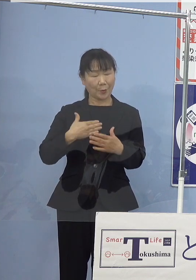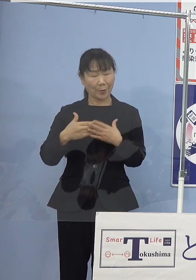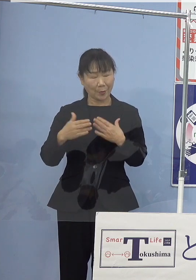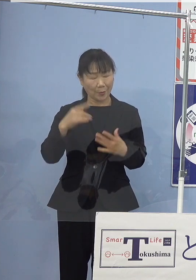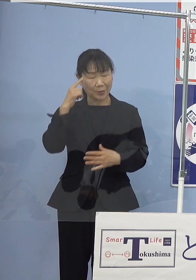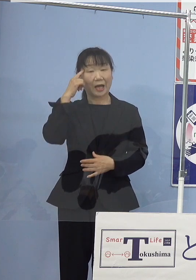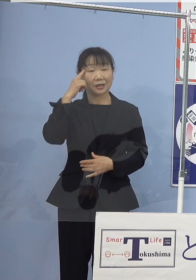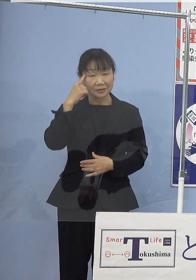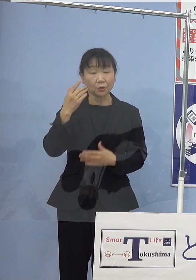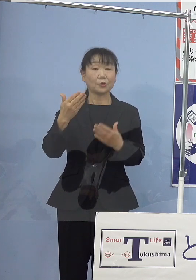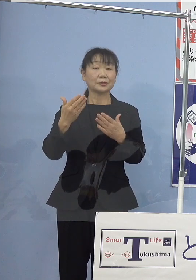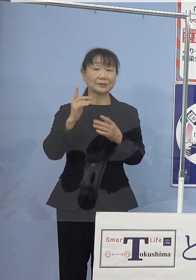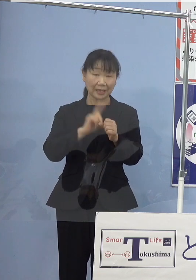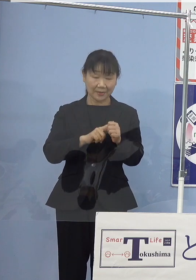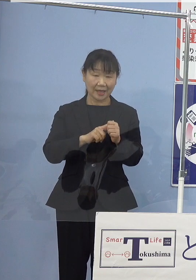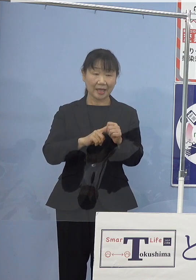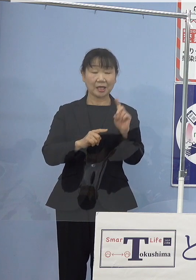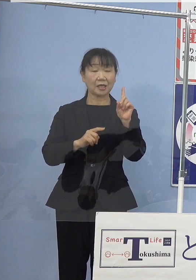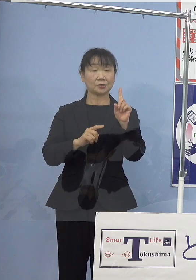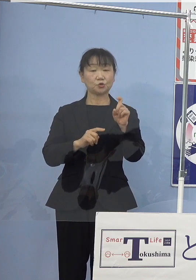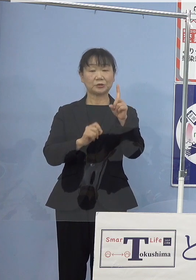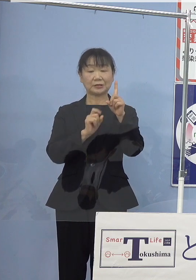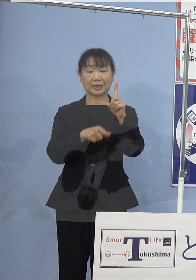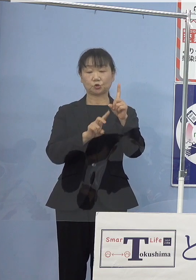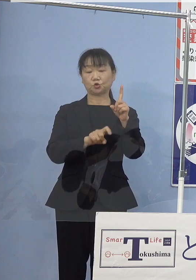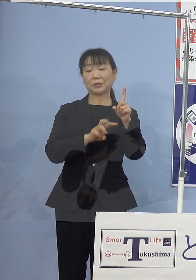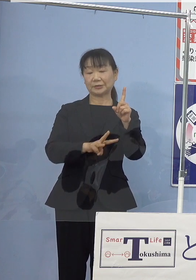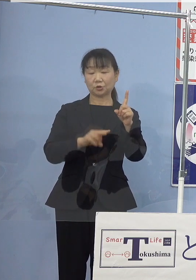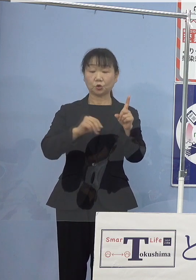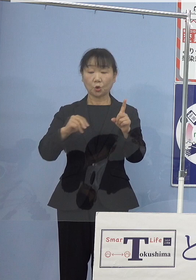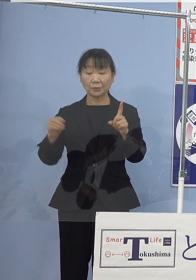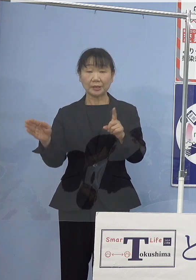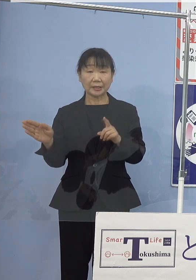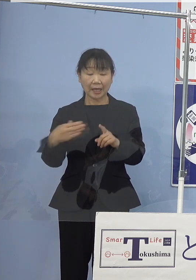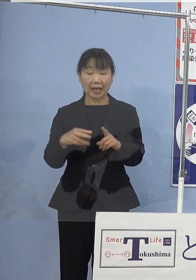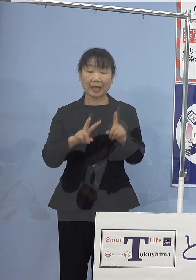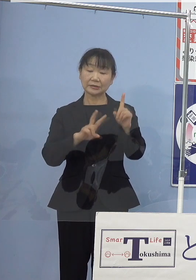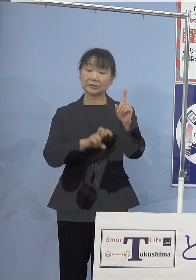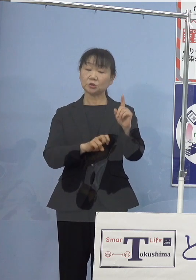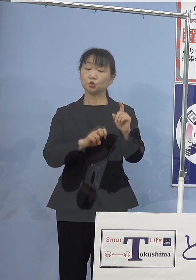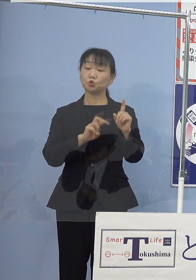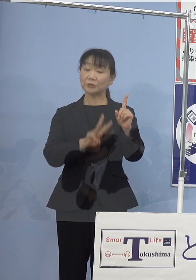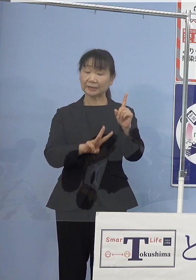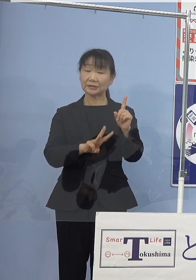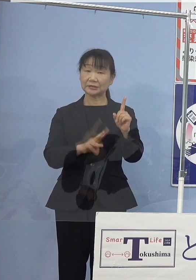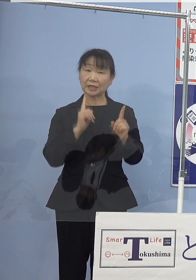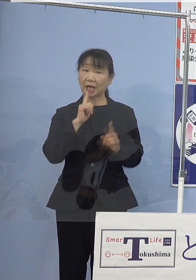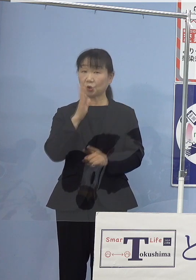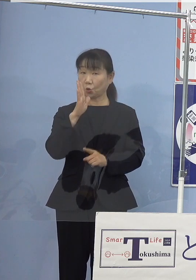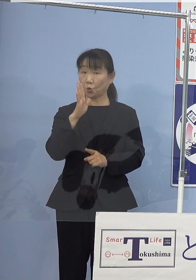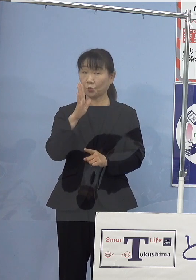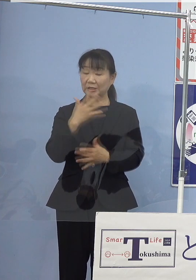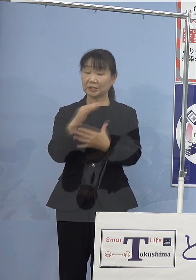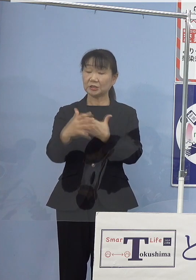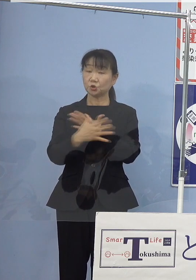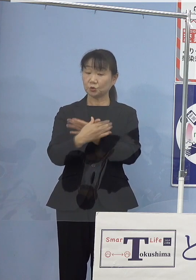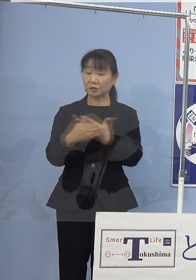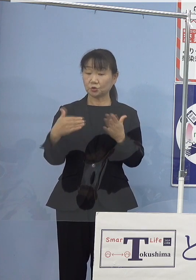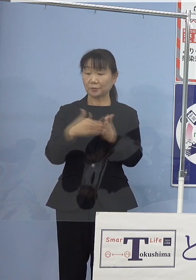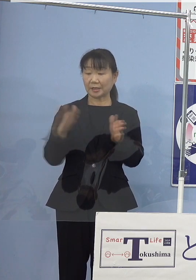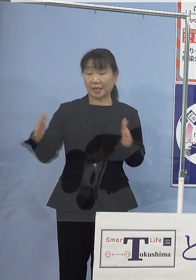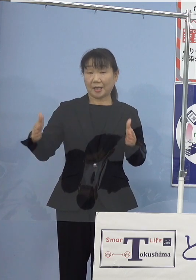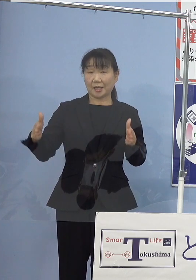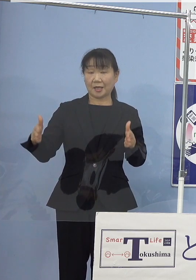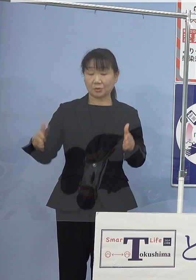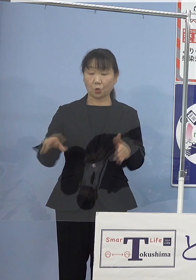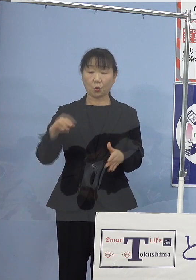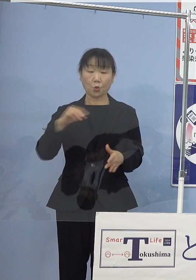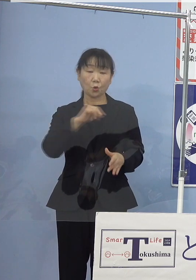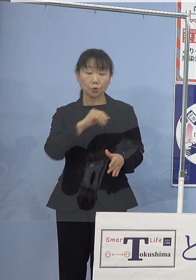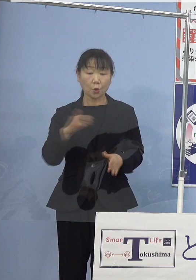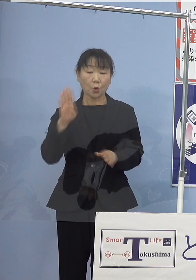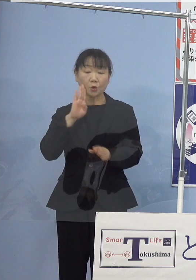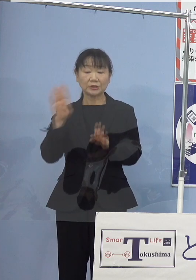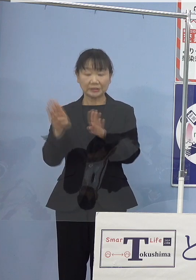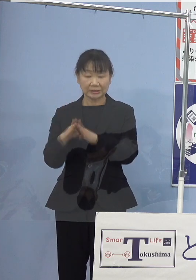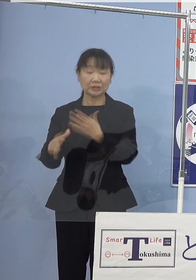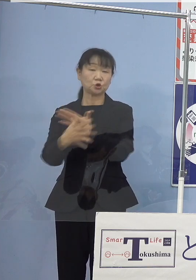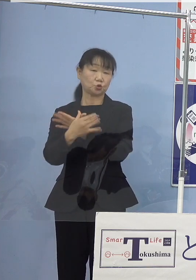13日土曜日を皮切りといたしまして 23日これは火曜日祝日までの土日、祝日の5日間